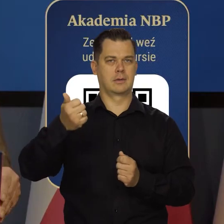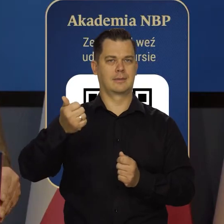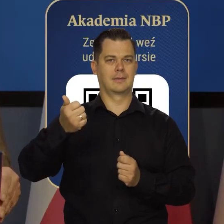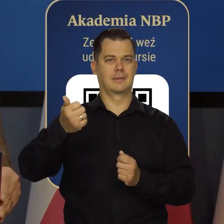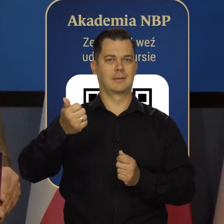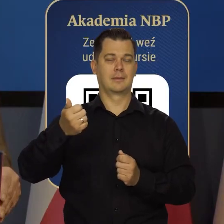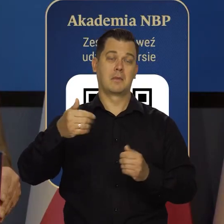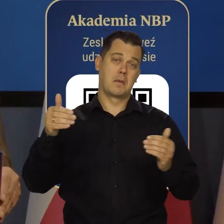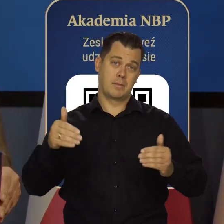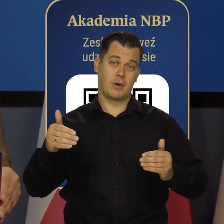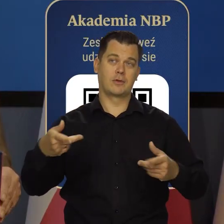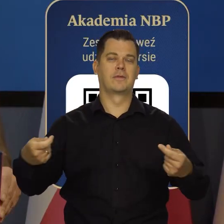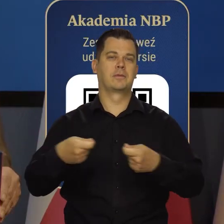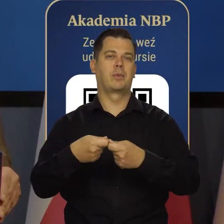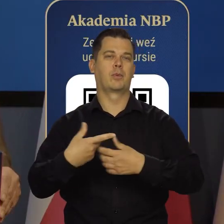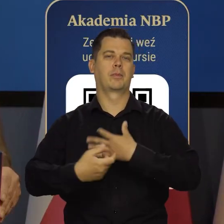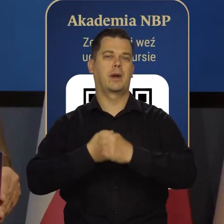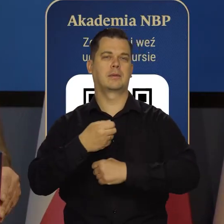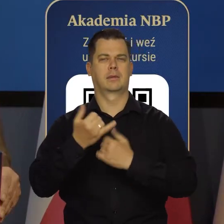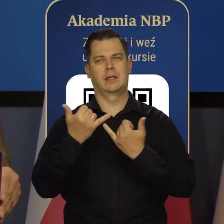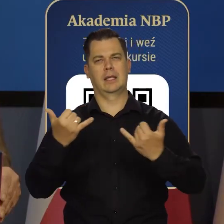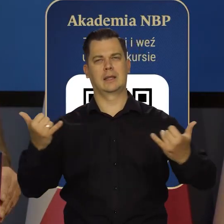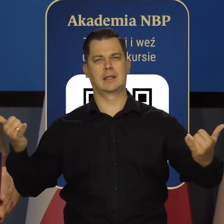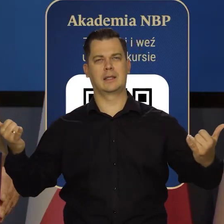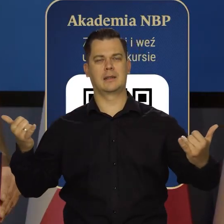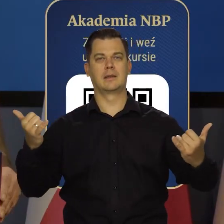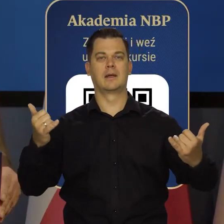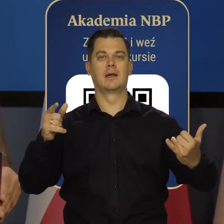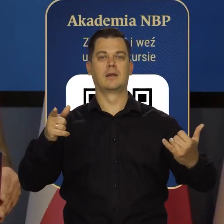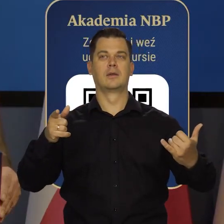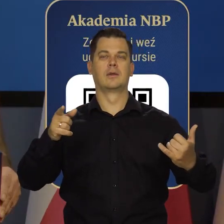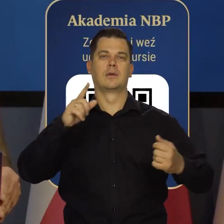Być może jeszcze we współpracy z innymi ośrodkami akademickimi w Polsce.